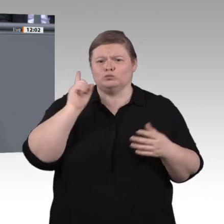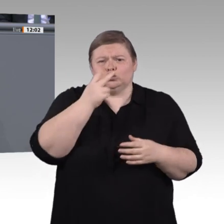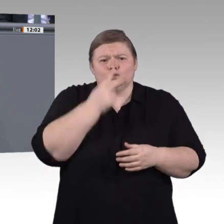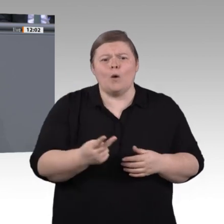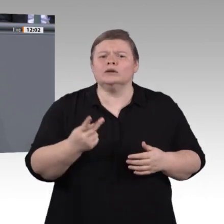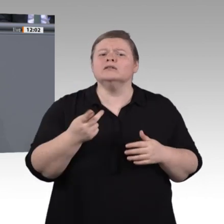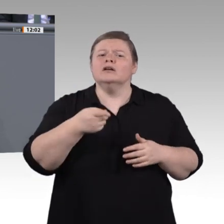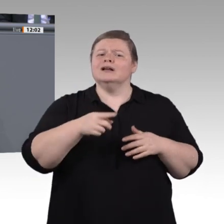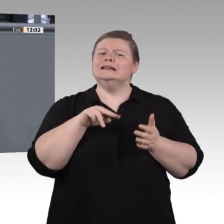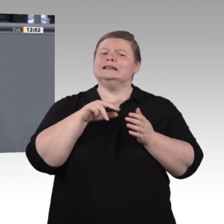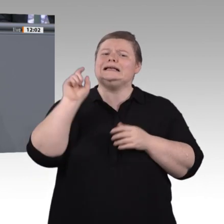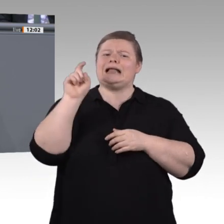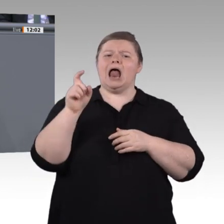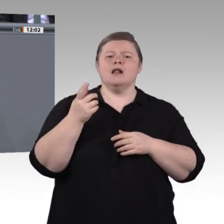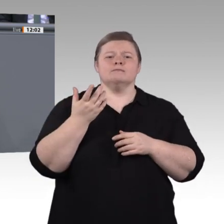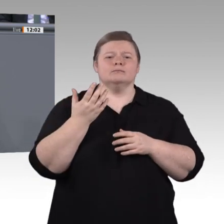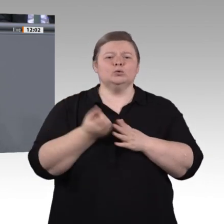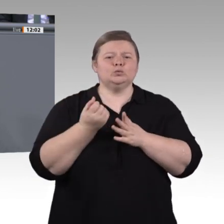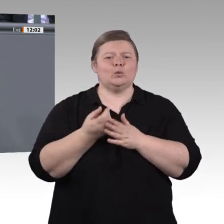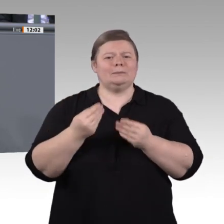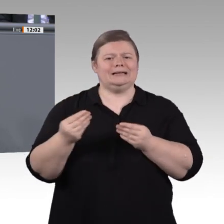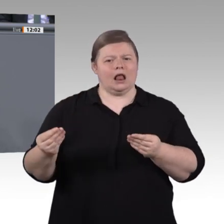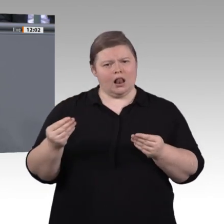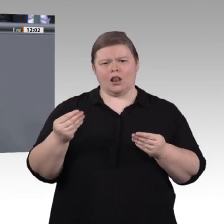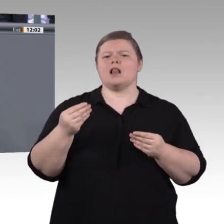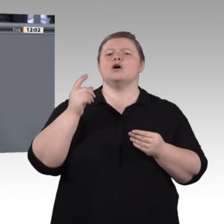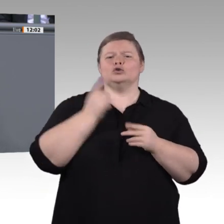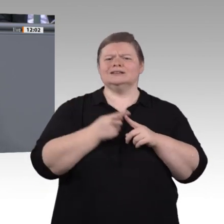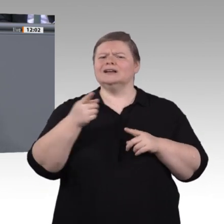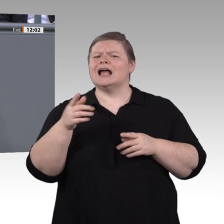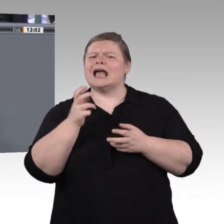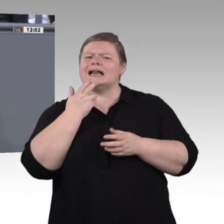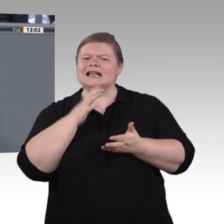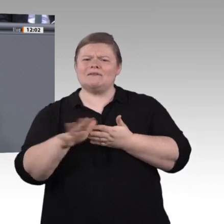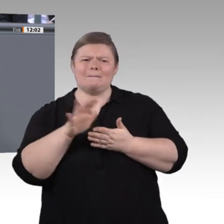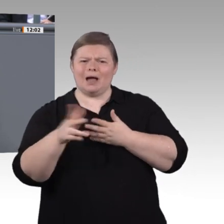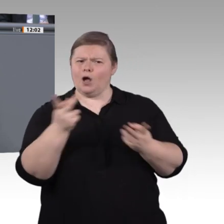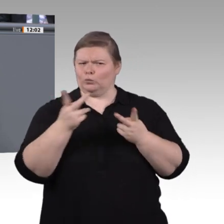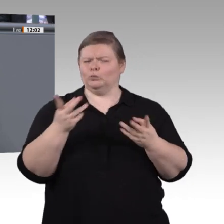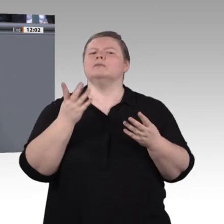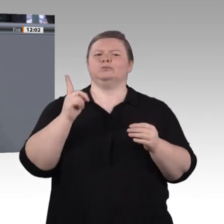Wie kann man mit digitalen Produktionsmitteln beispielsweise den Lebenszyklus von Produkten